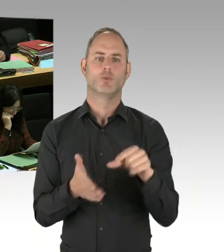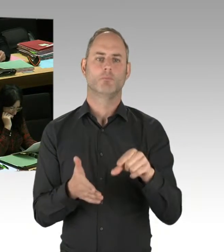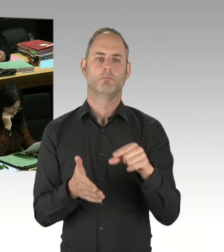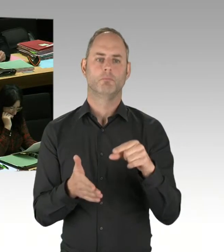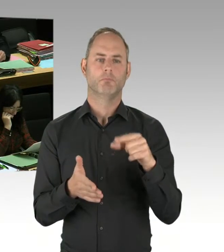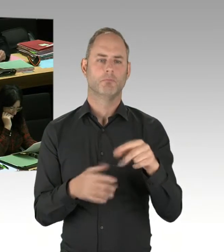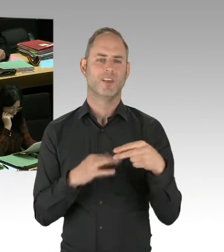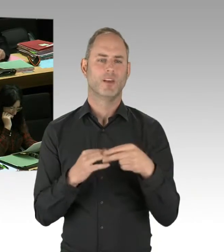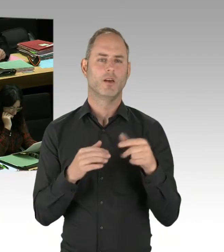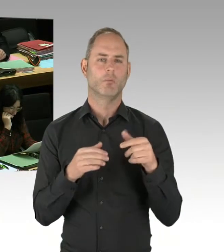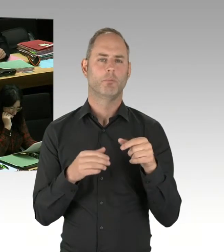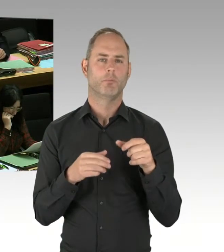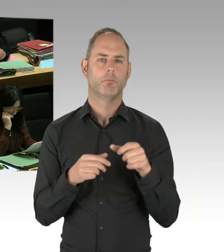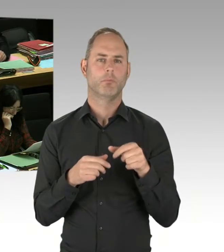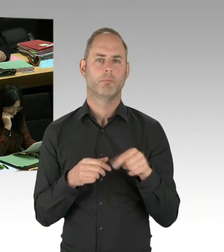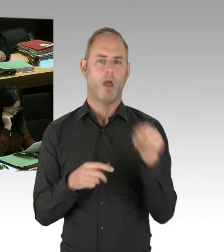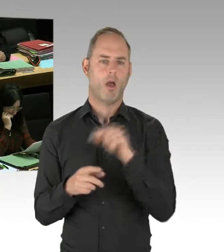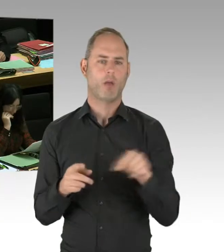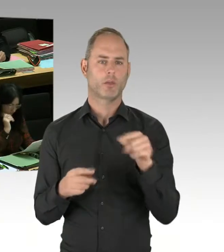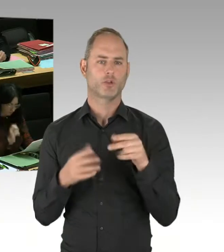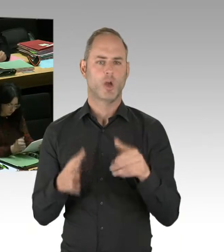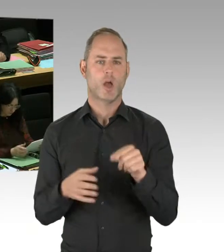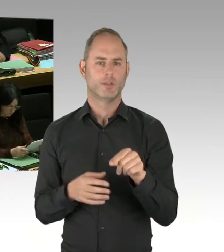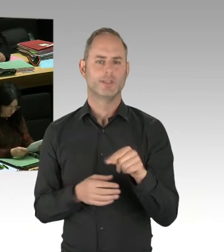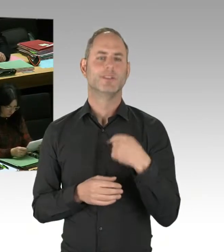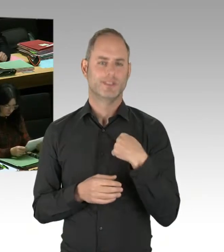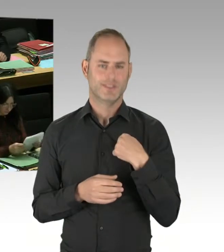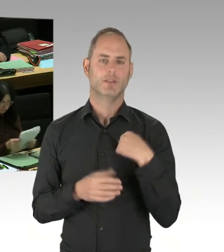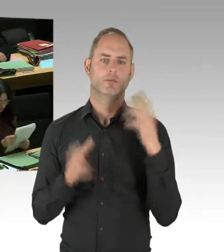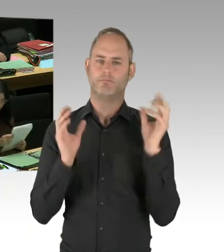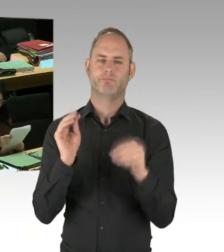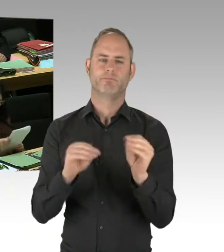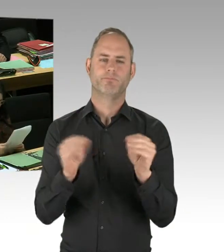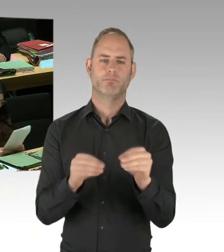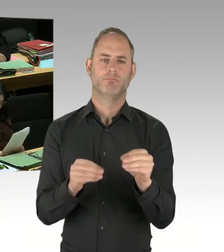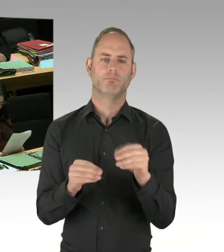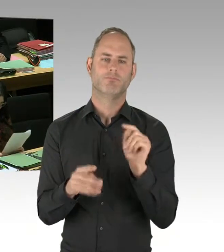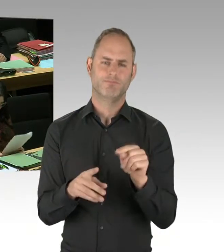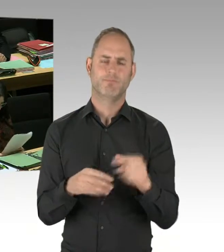waren wir international unterwegs, eben auch wieder in Israel, und haben uns angeschaut, was kann man tun,